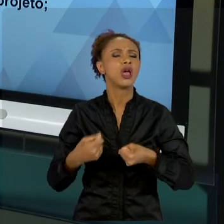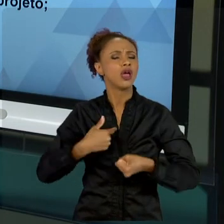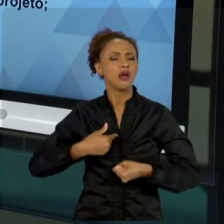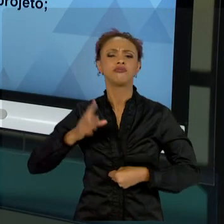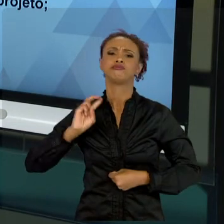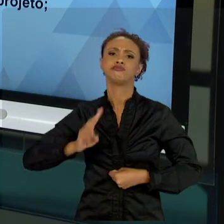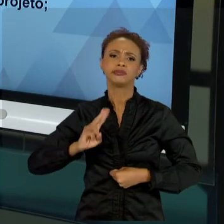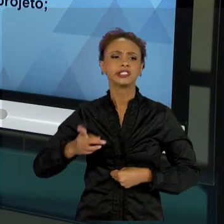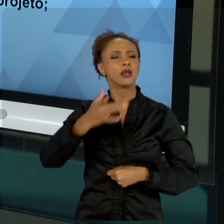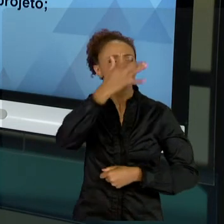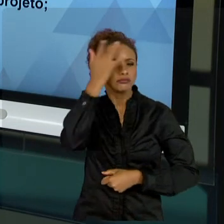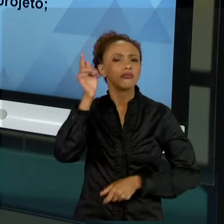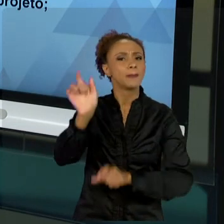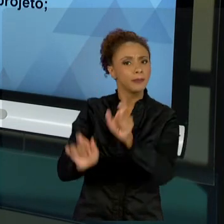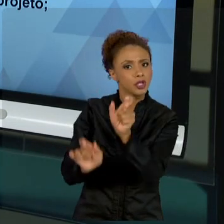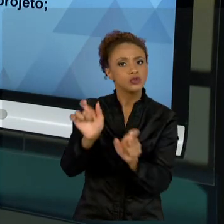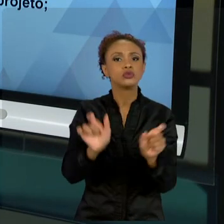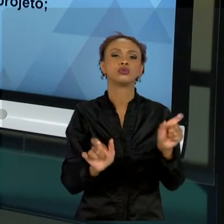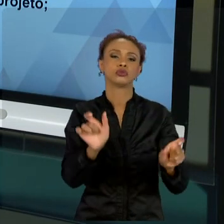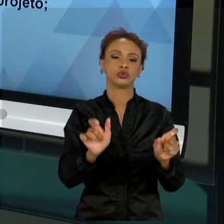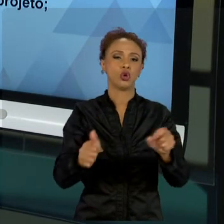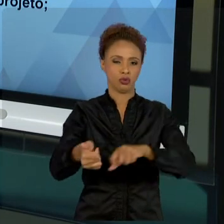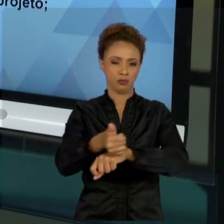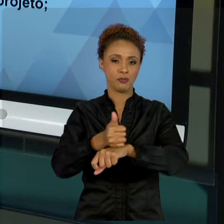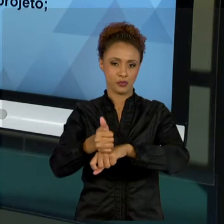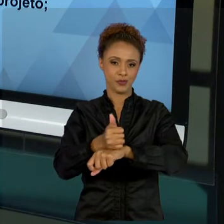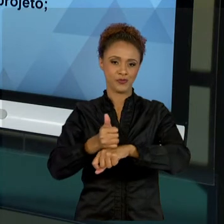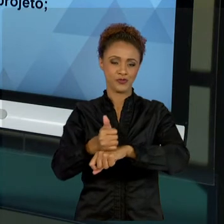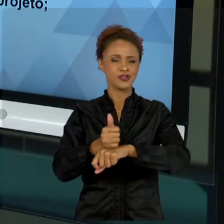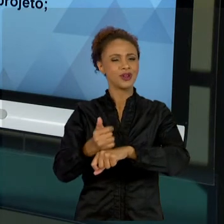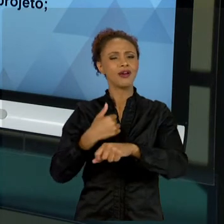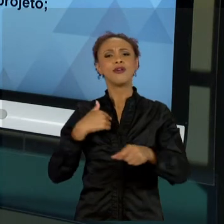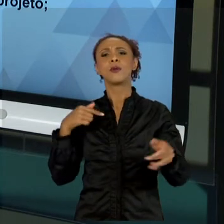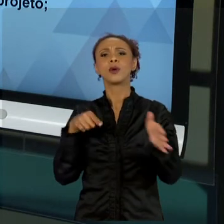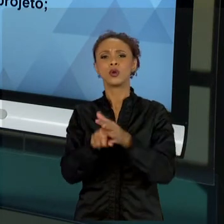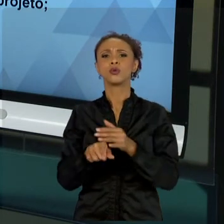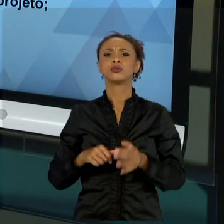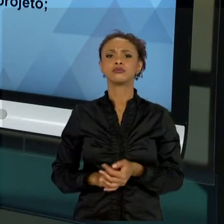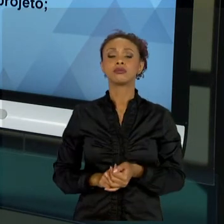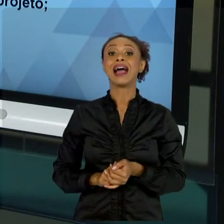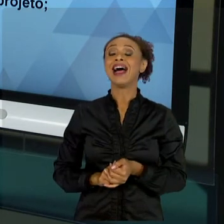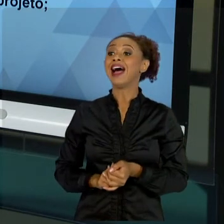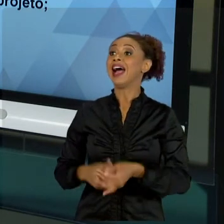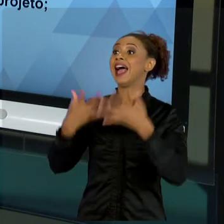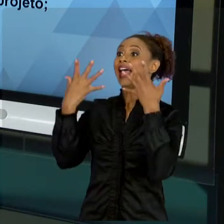"VAMOS FAZER". ESSA É A PRIMEIRA COISA QUE NÓS